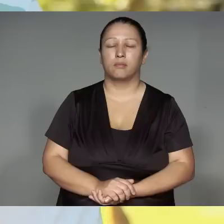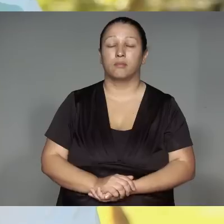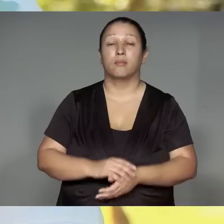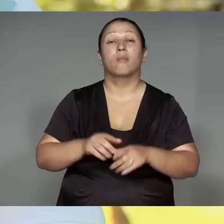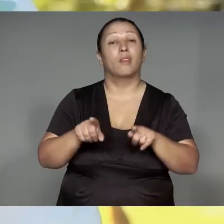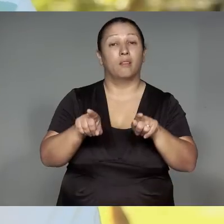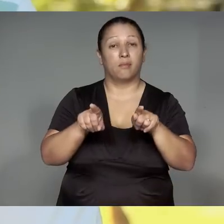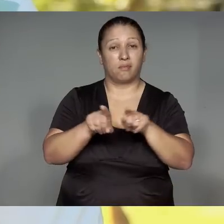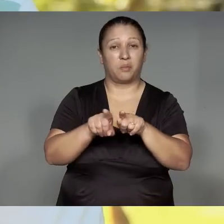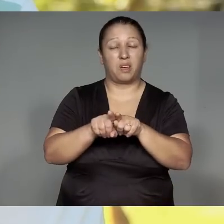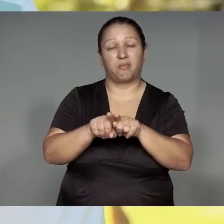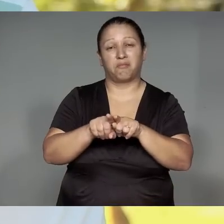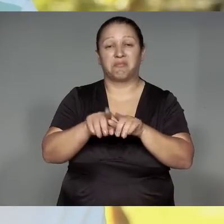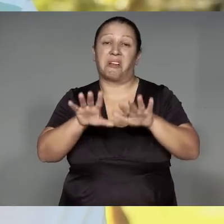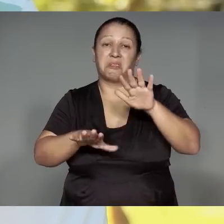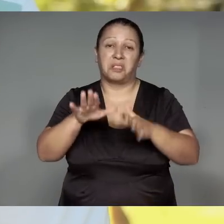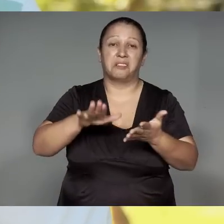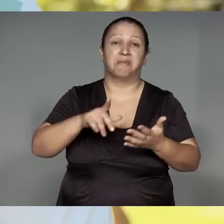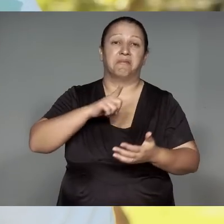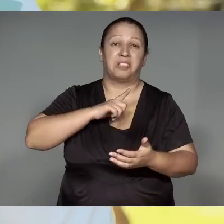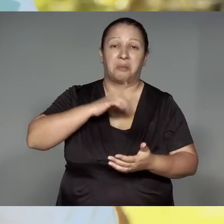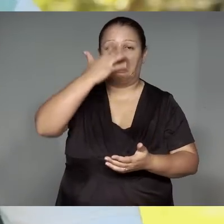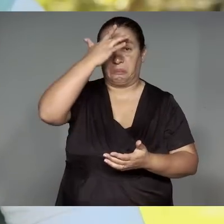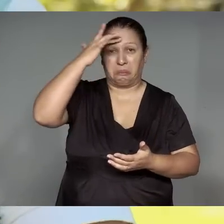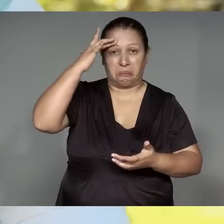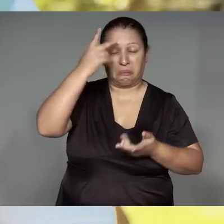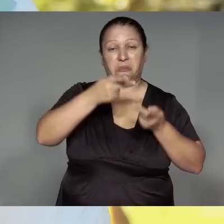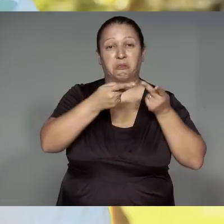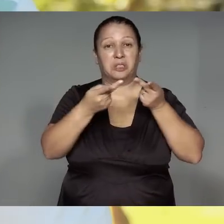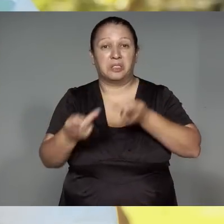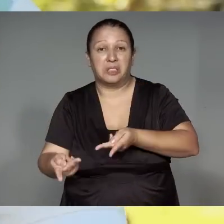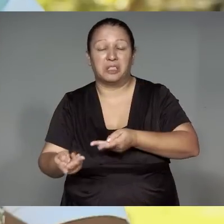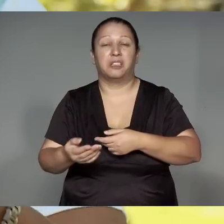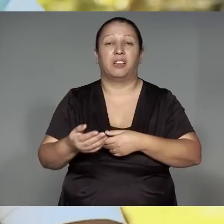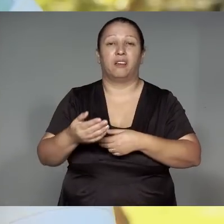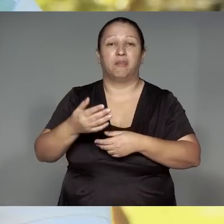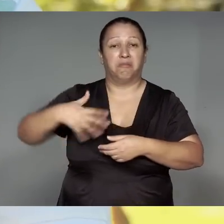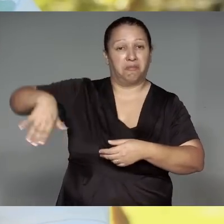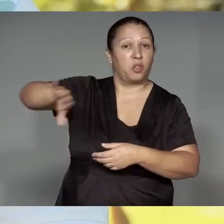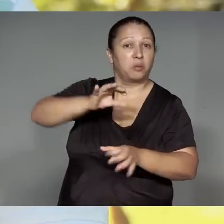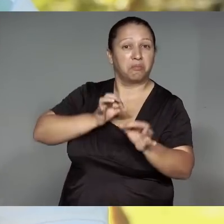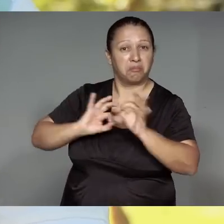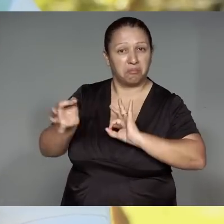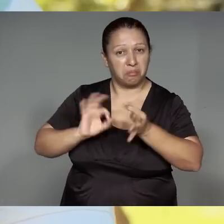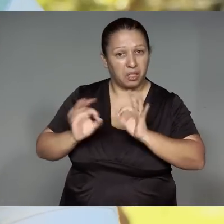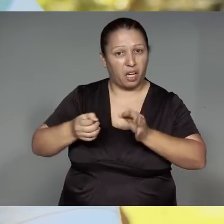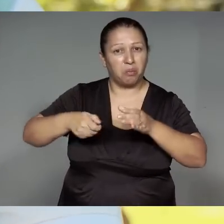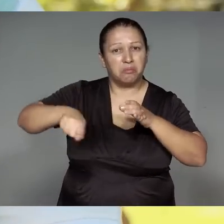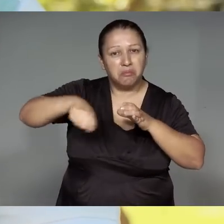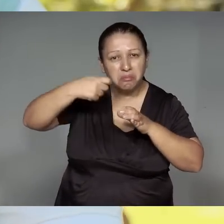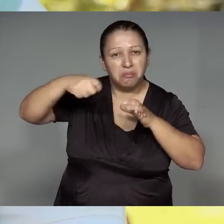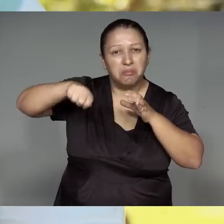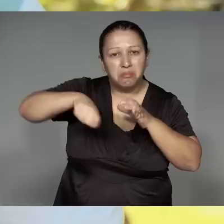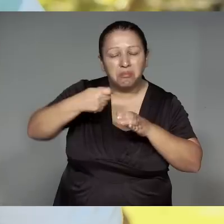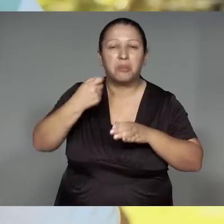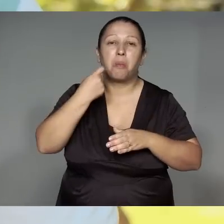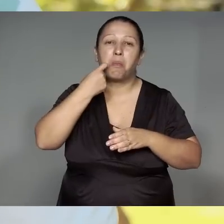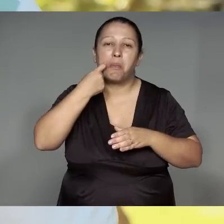Oporapeko͂, ma’e͂awa ykawara mue͂ Oporapeko͂, ma’e͂awa upe, orome’e͂, ipira, kawi͂a nite,